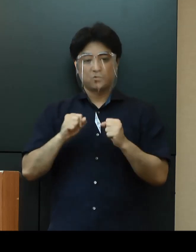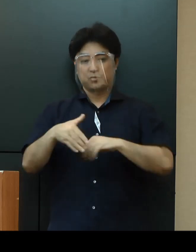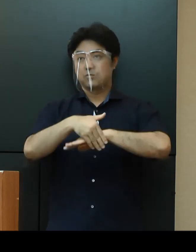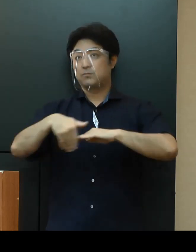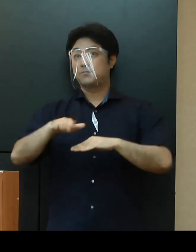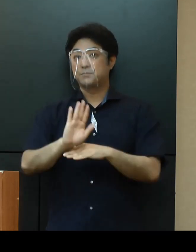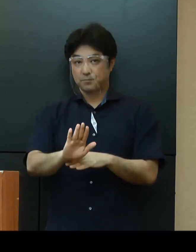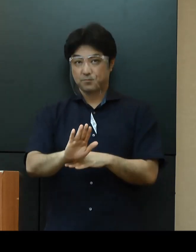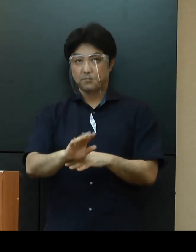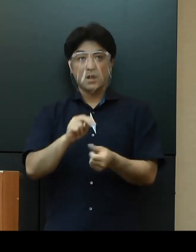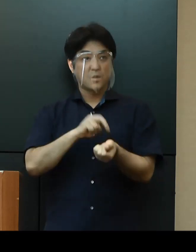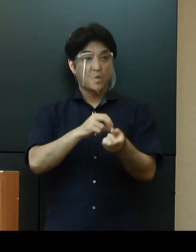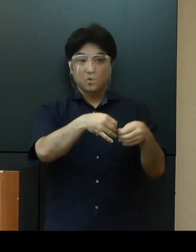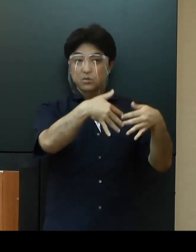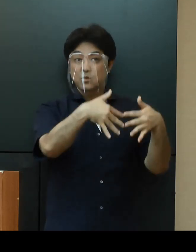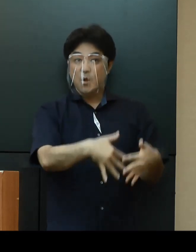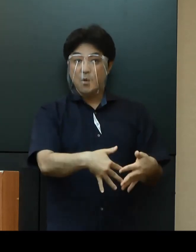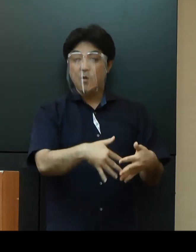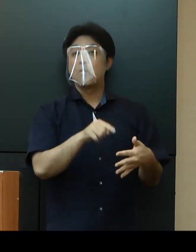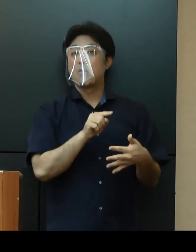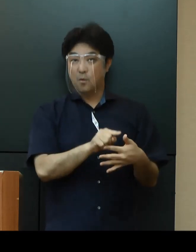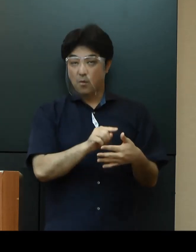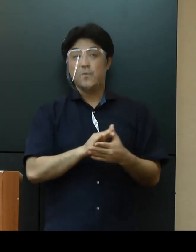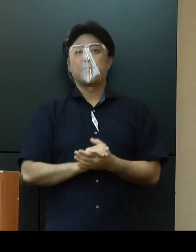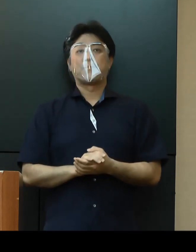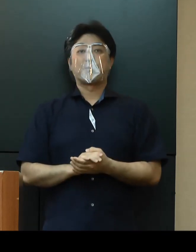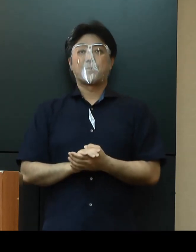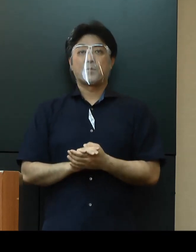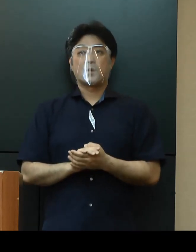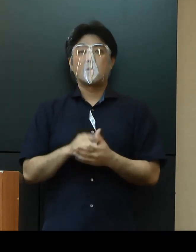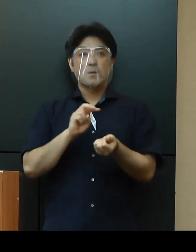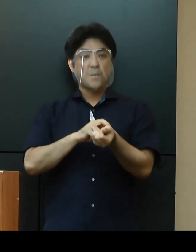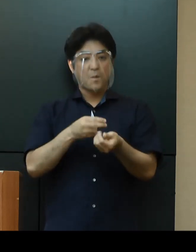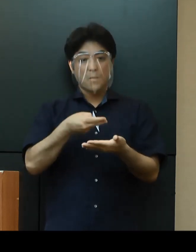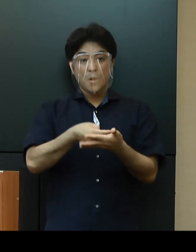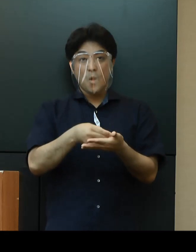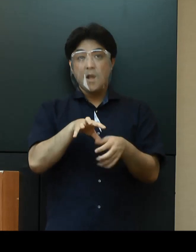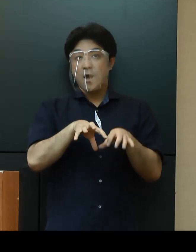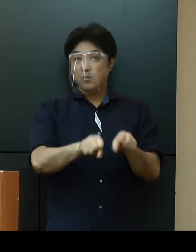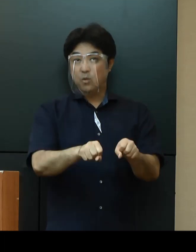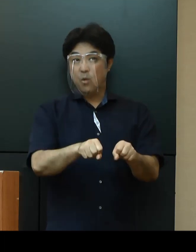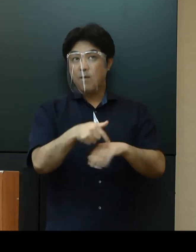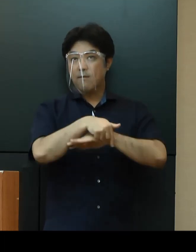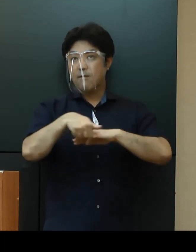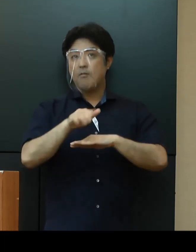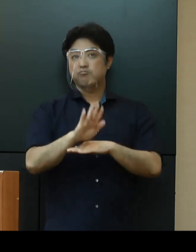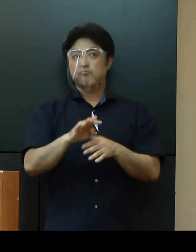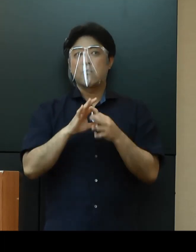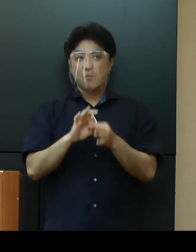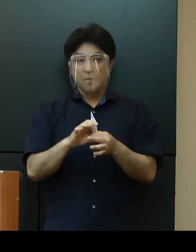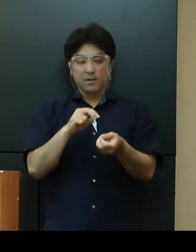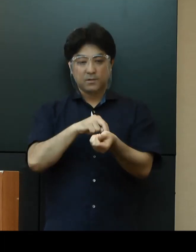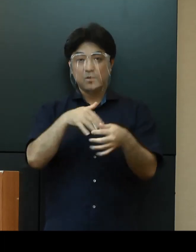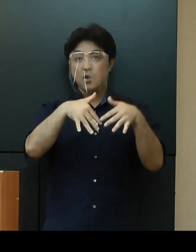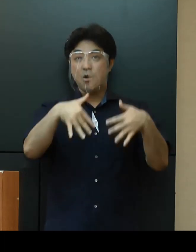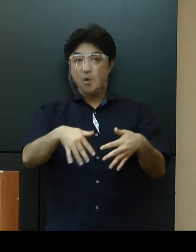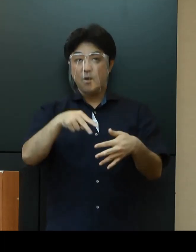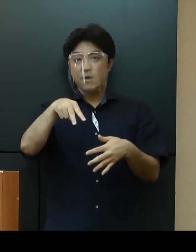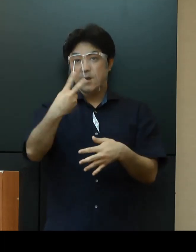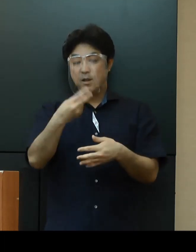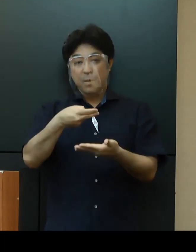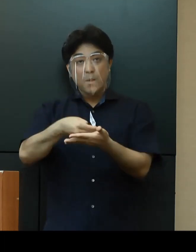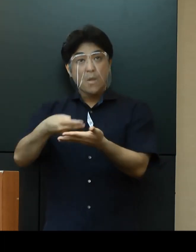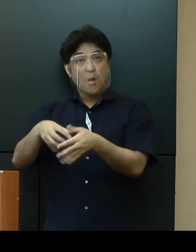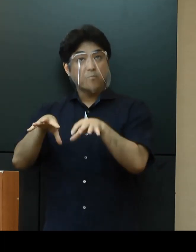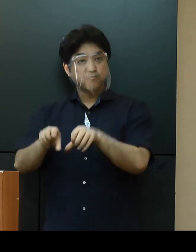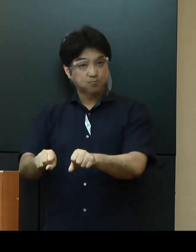「医療提供体制」については、病床確保計画に基づき、医療機関において200床の病床数を確保するとともに